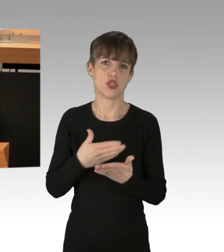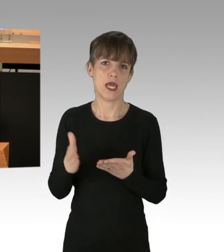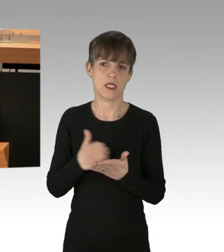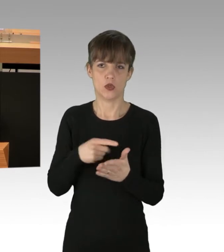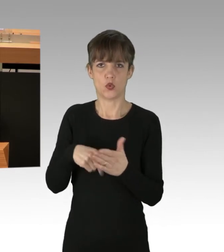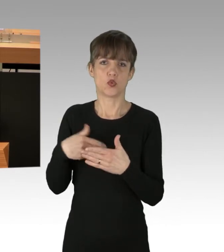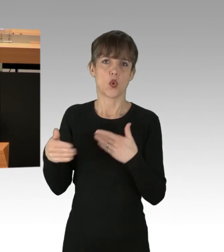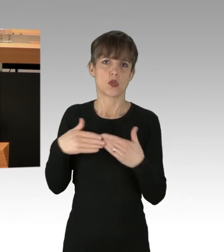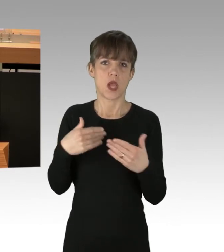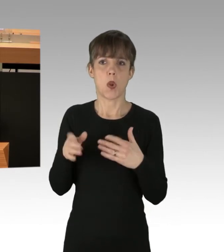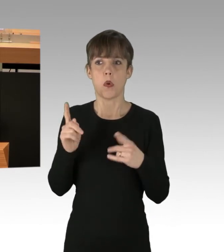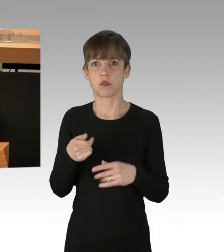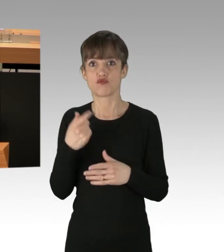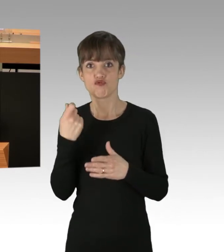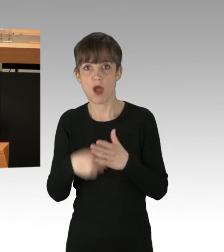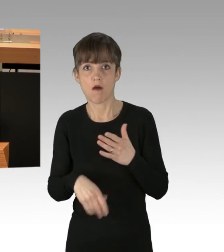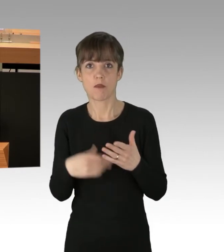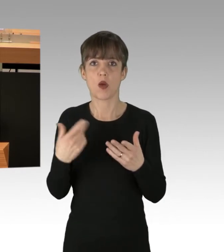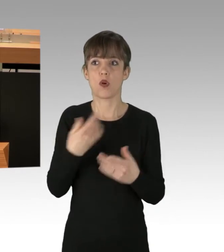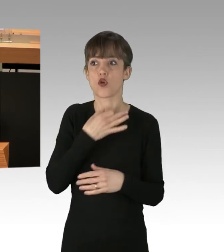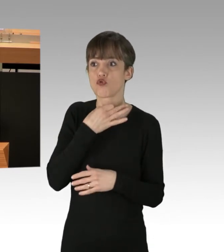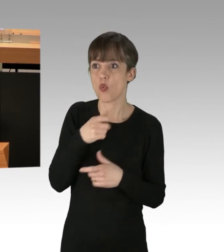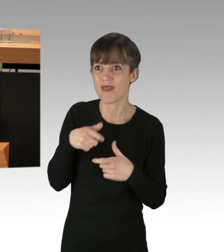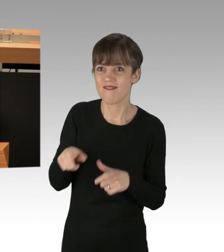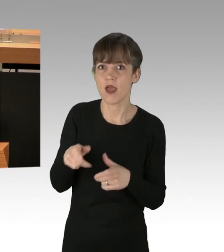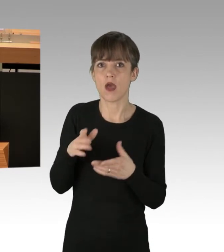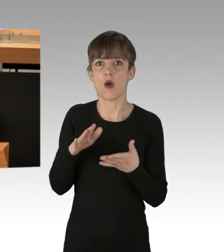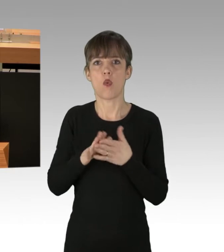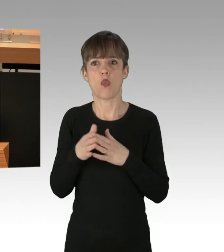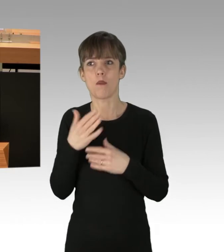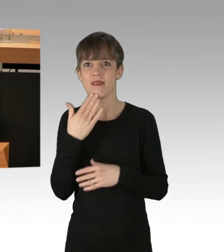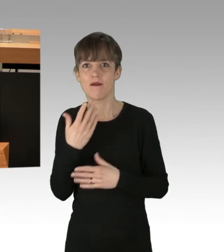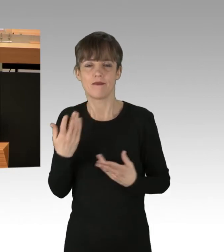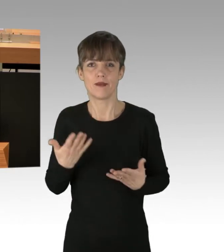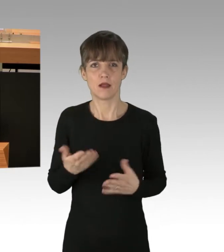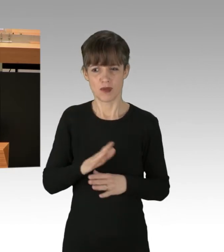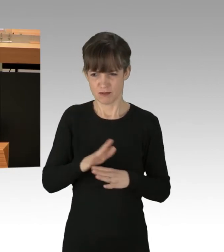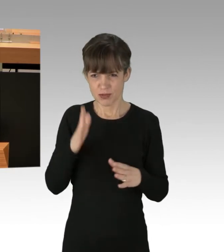oder Nothilfe gerechtfertigt war. Ich möchte aber nicht, dass hier die Rollen verkehrt werden.